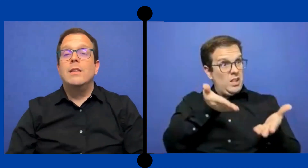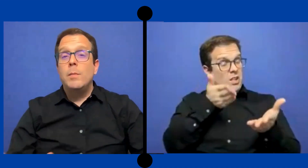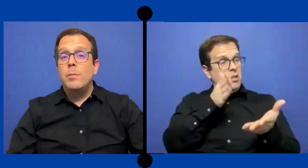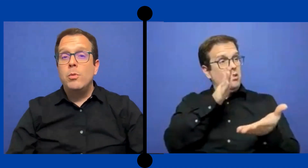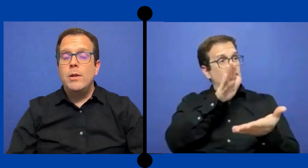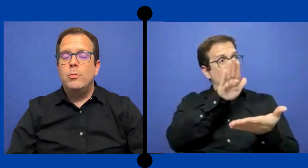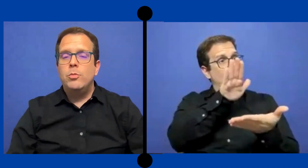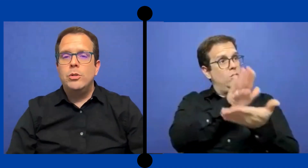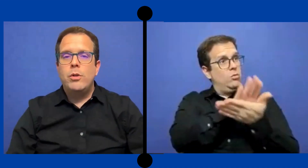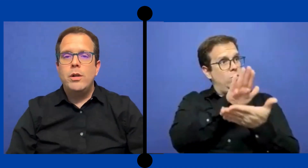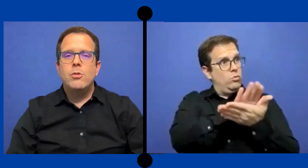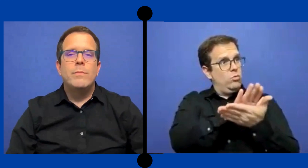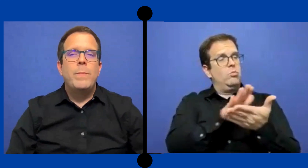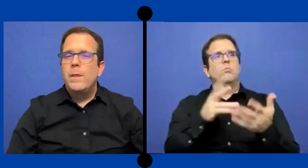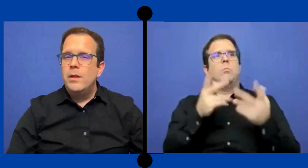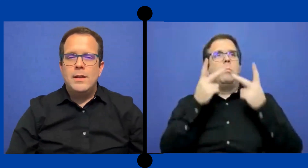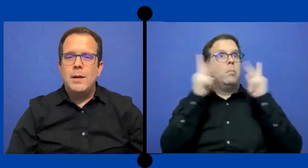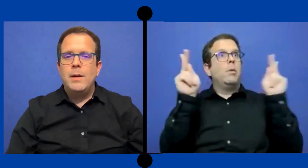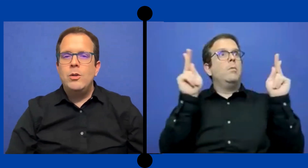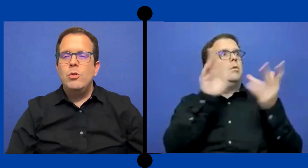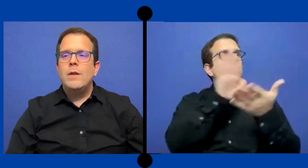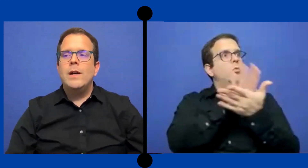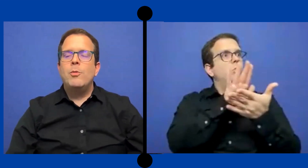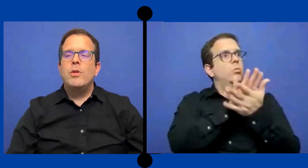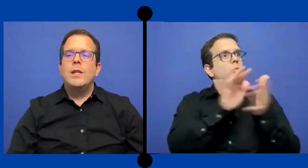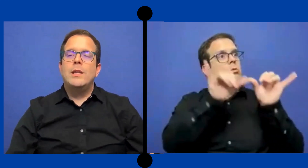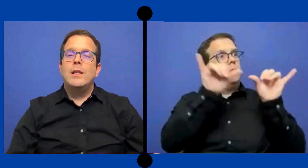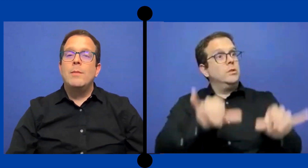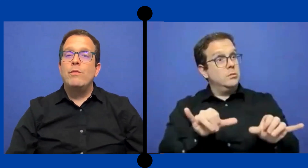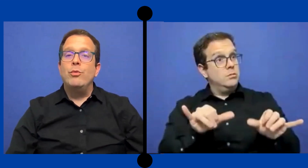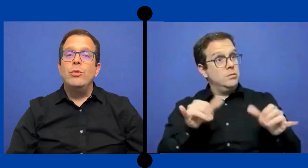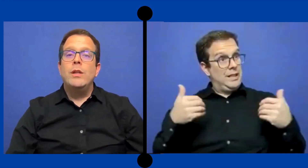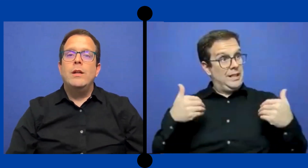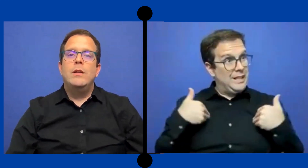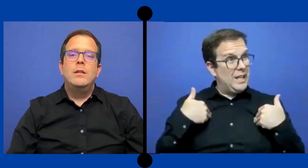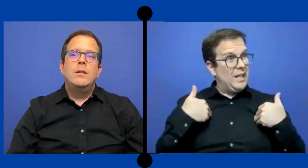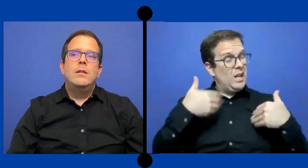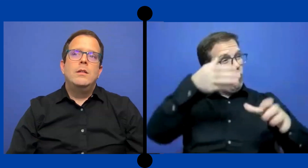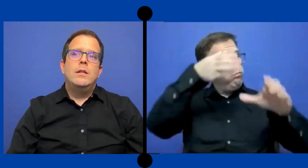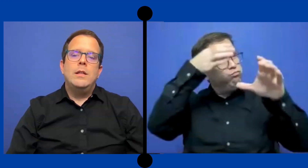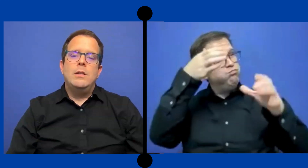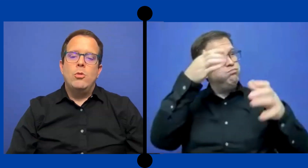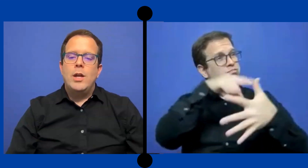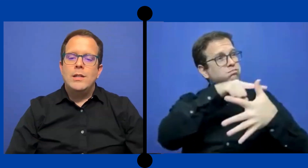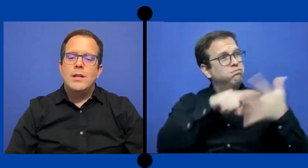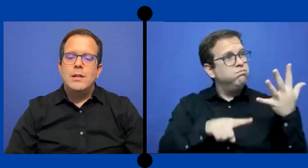público en Puerto Rico Jamas y nunca van a poder entender la profundidad Toda esas